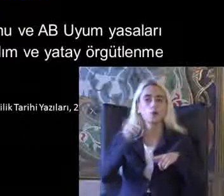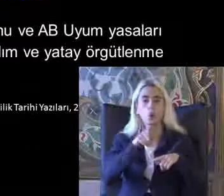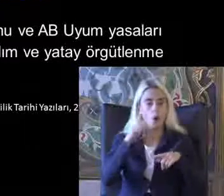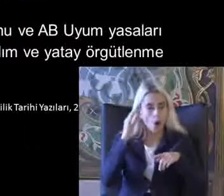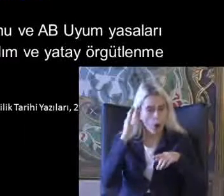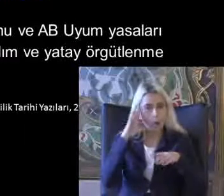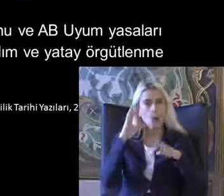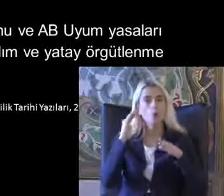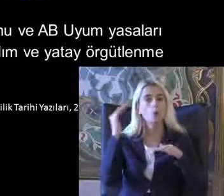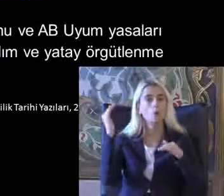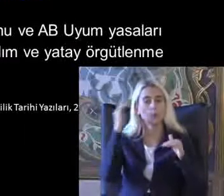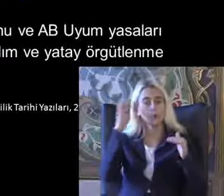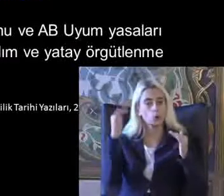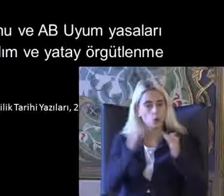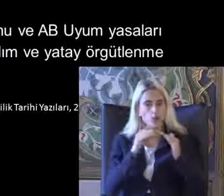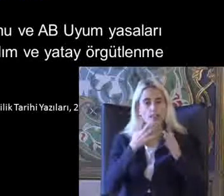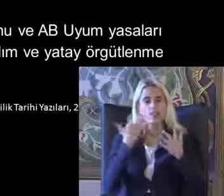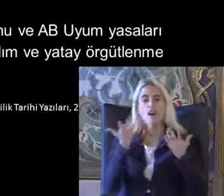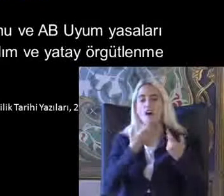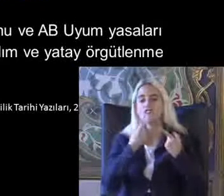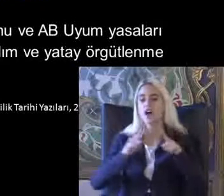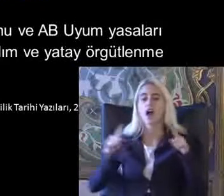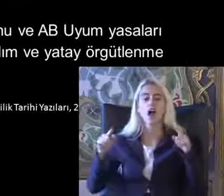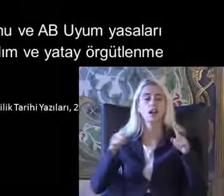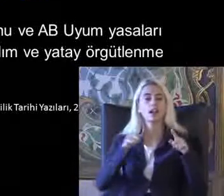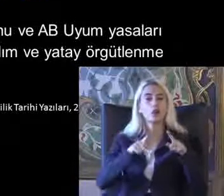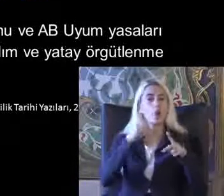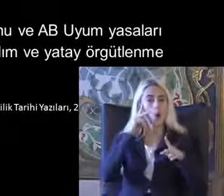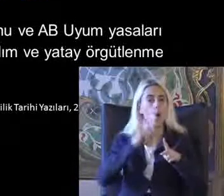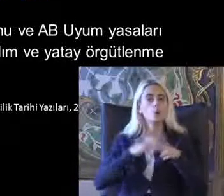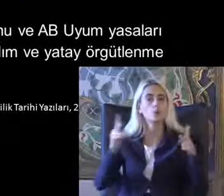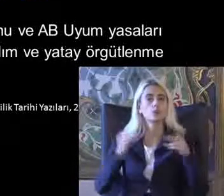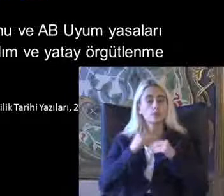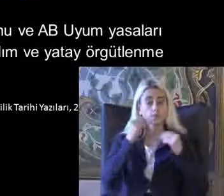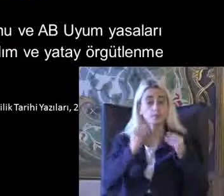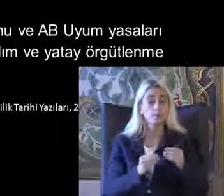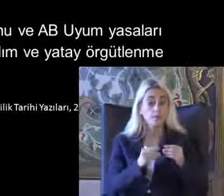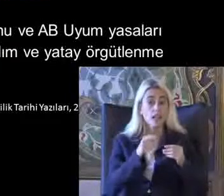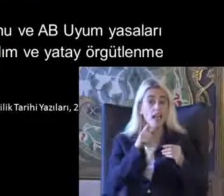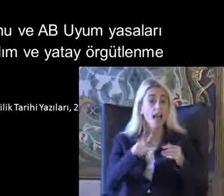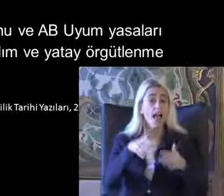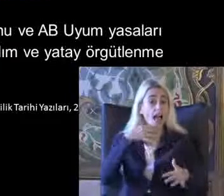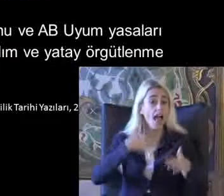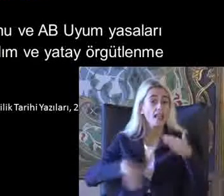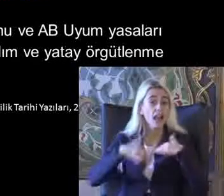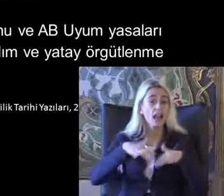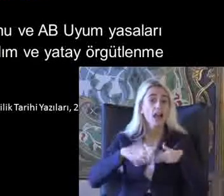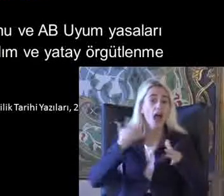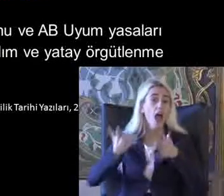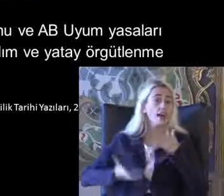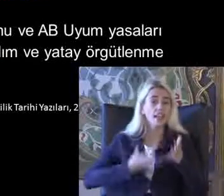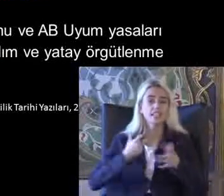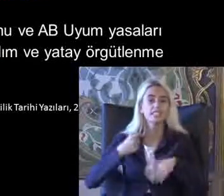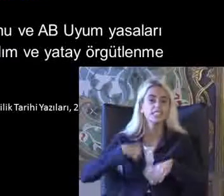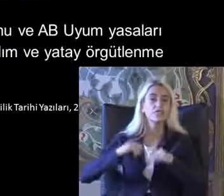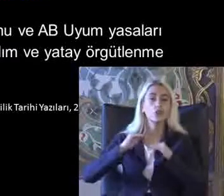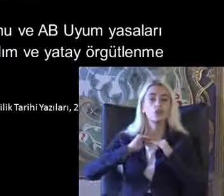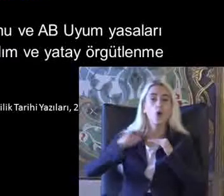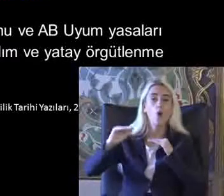Ya parkta özgürlükler tanımlanıyor Bu dönem daha sonraki engelli hareketi sivil toplum örgütlerinin